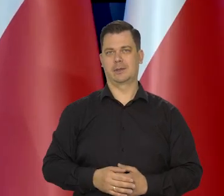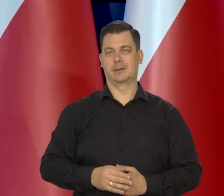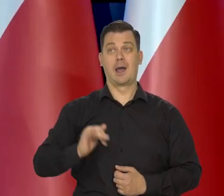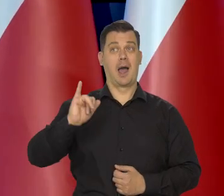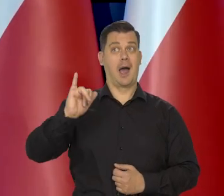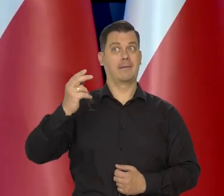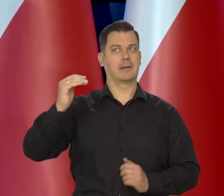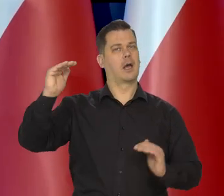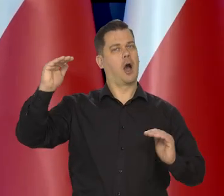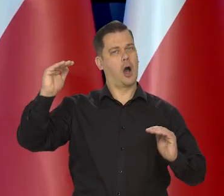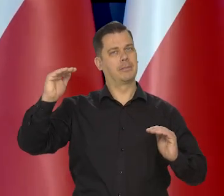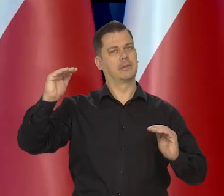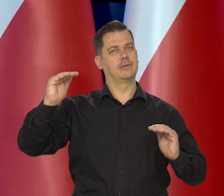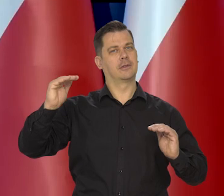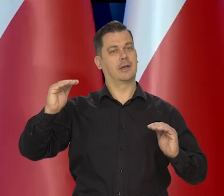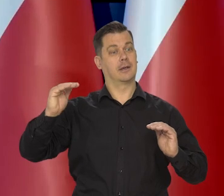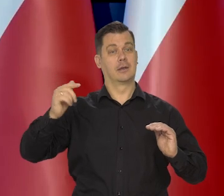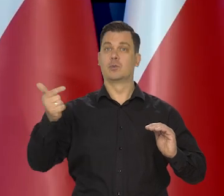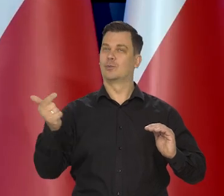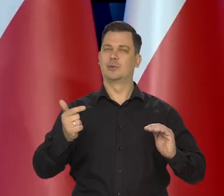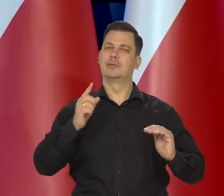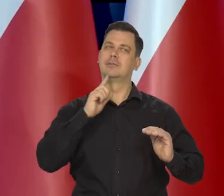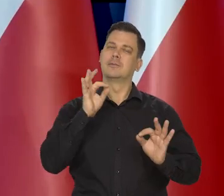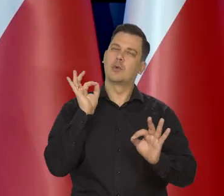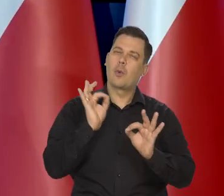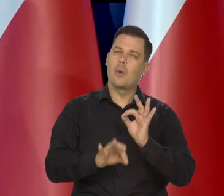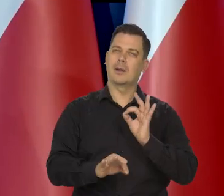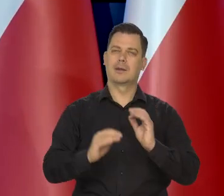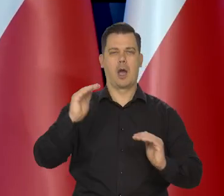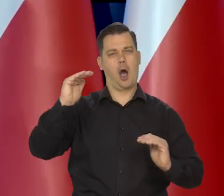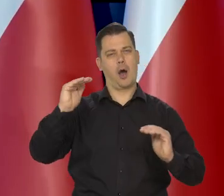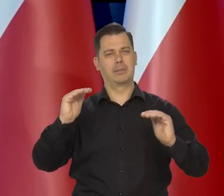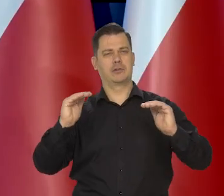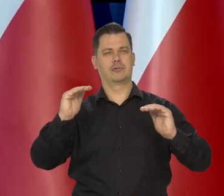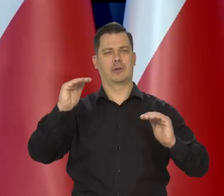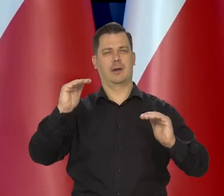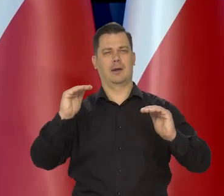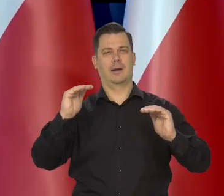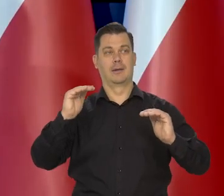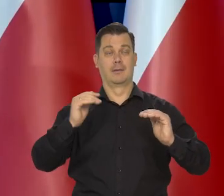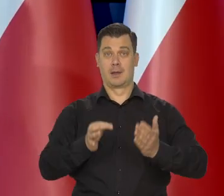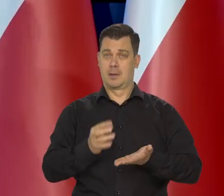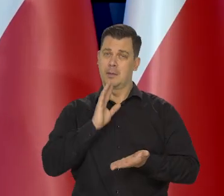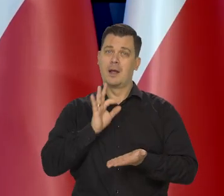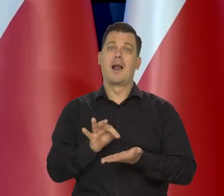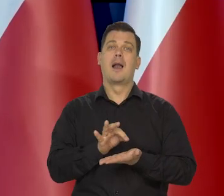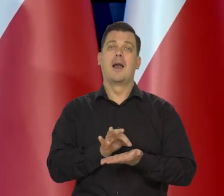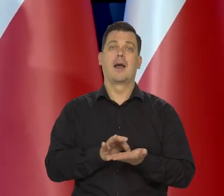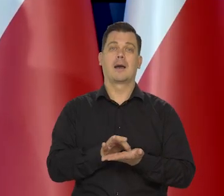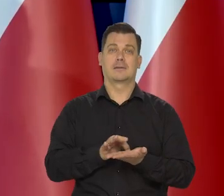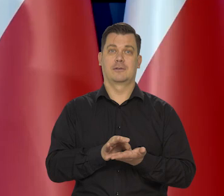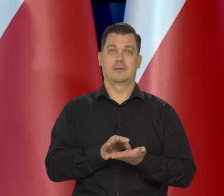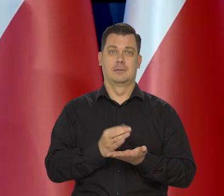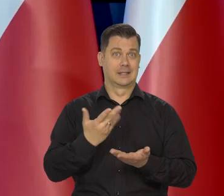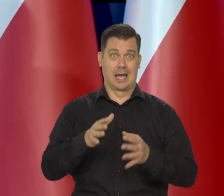A inflacja, żeby spadała cały czas. No i to jest takie celowanie tego lekarstwa. Nie podać go za dużo, nie podać go za mało.